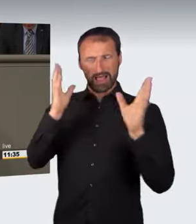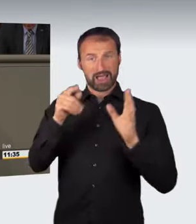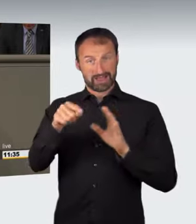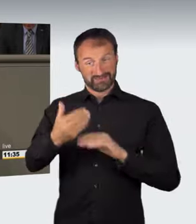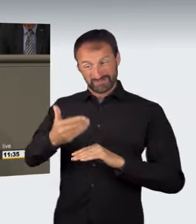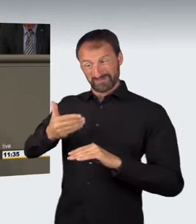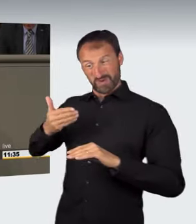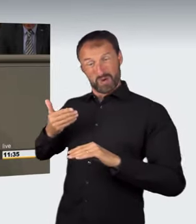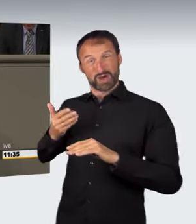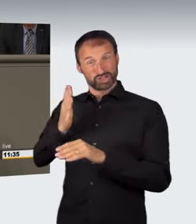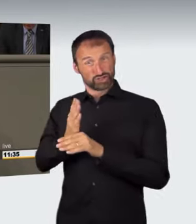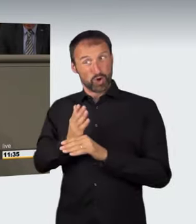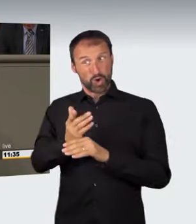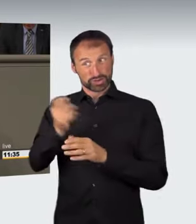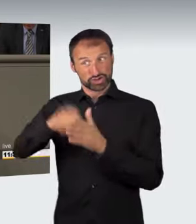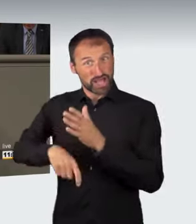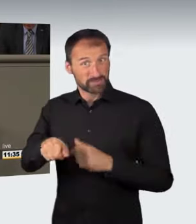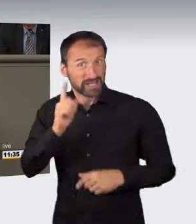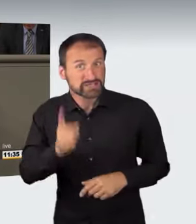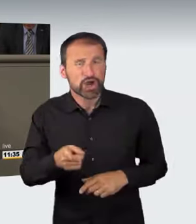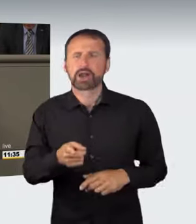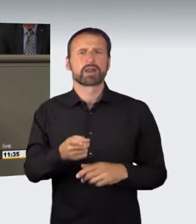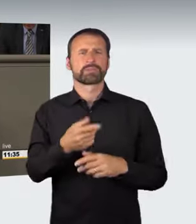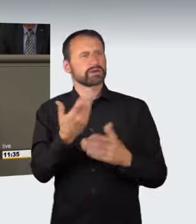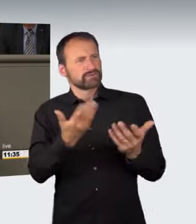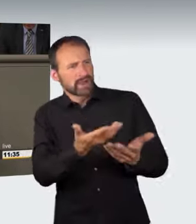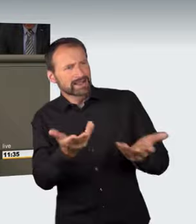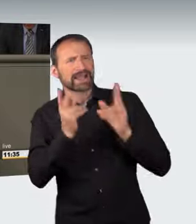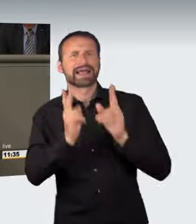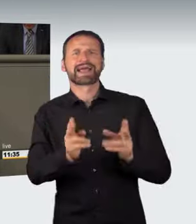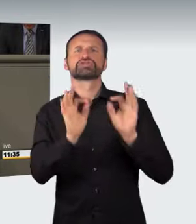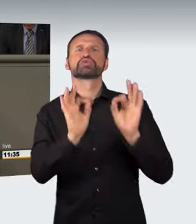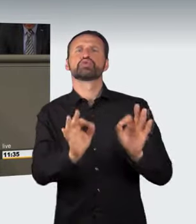bei der Vorverlagerung geschützt werden soll. Teilweise ist auf die Trunkenheitsfahrt